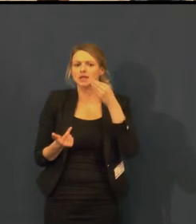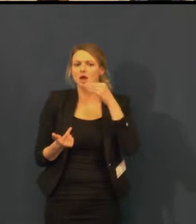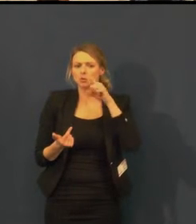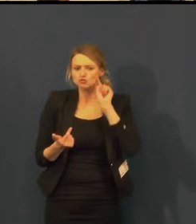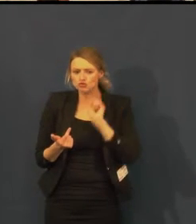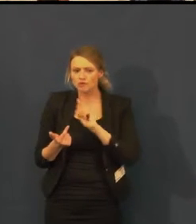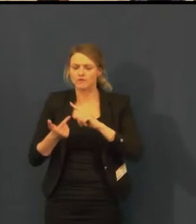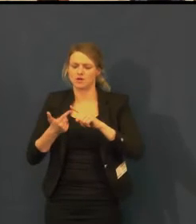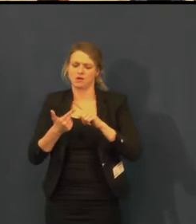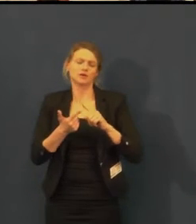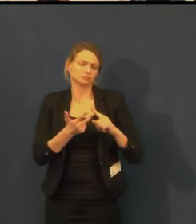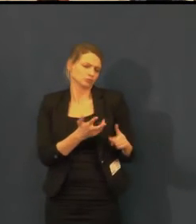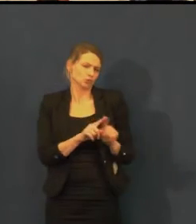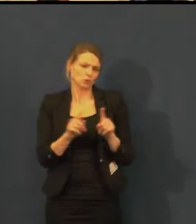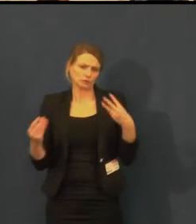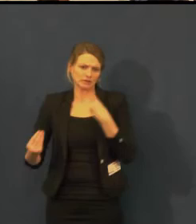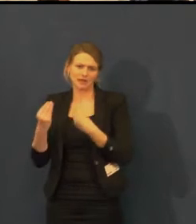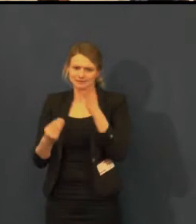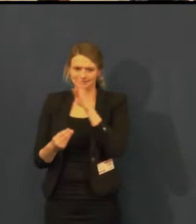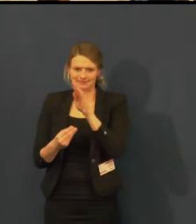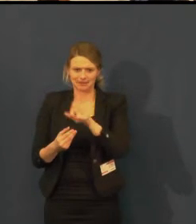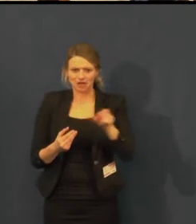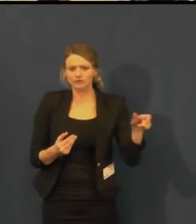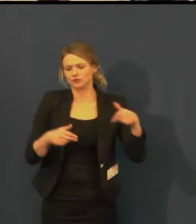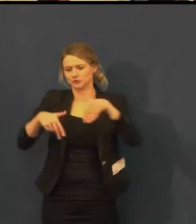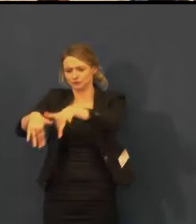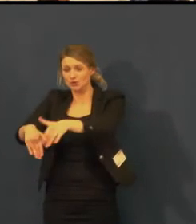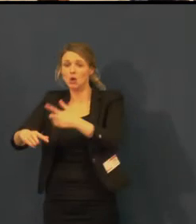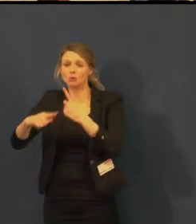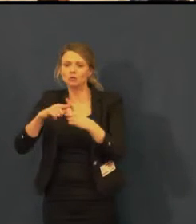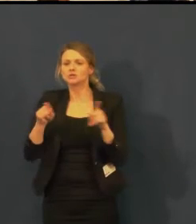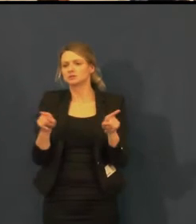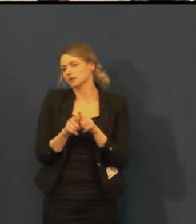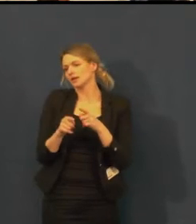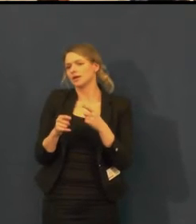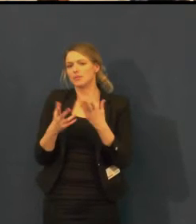a vznikající charitativní kalendář Není ticho jako ticho.